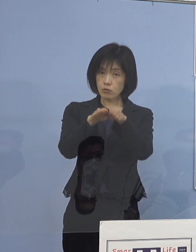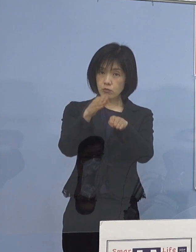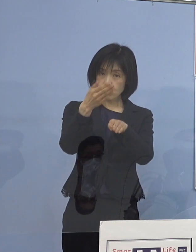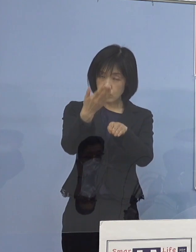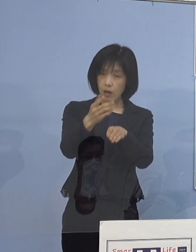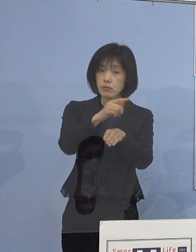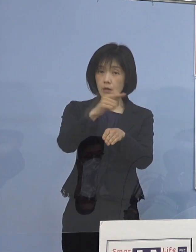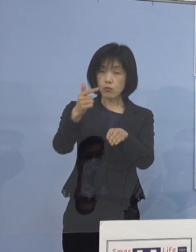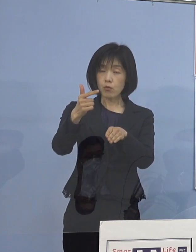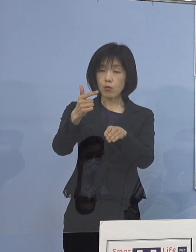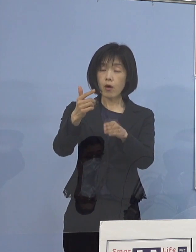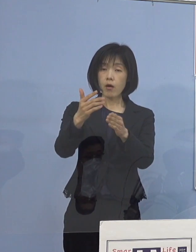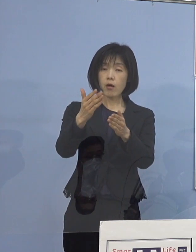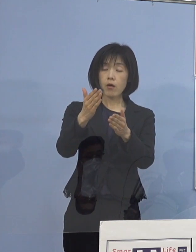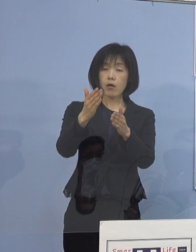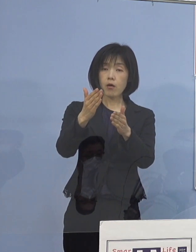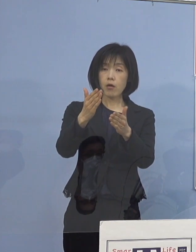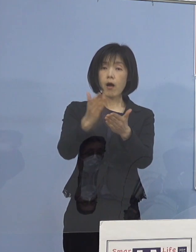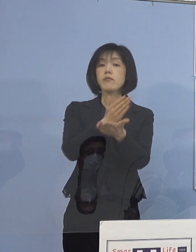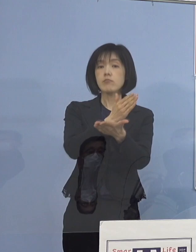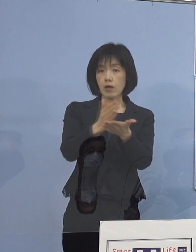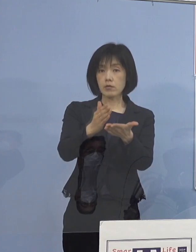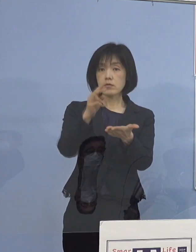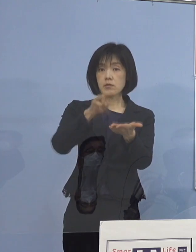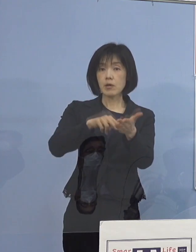（知事） 決定する